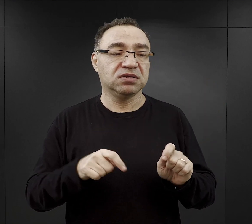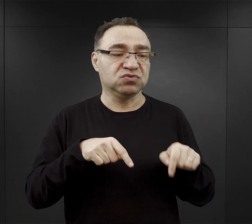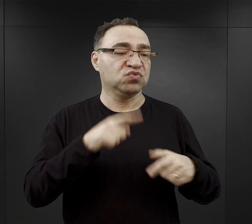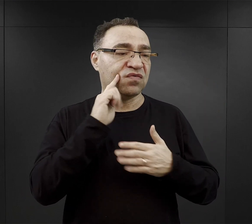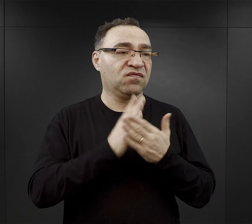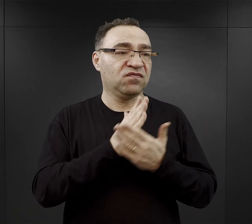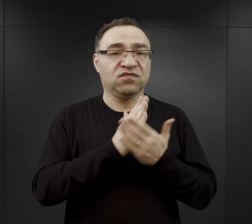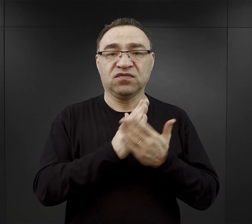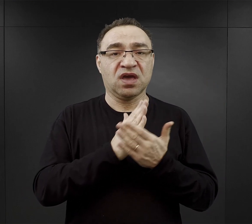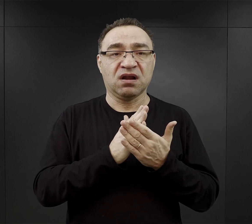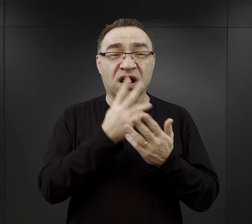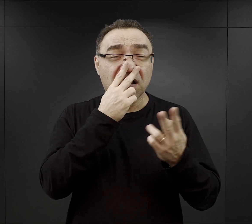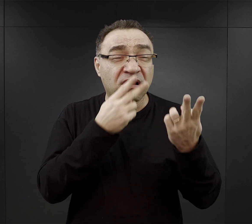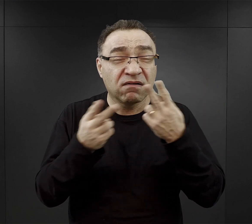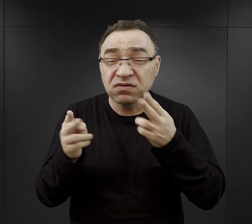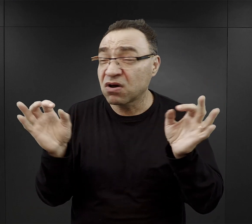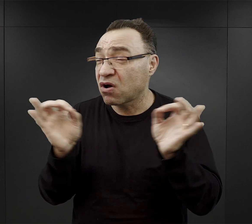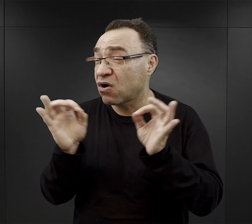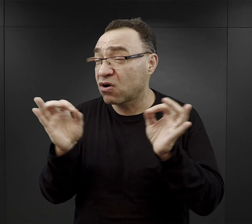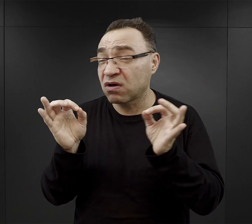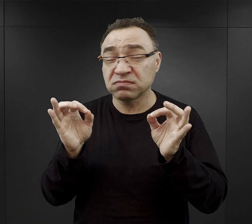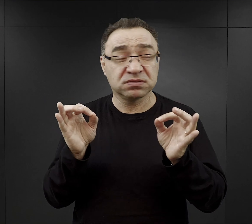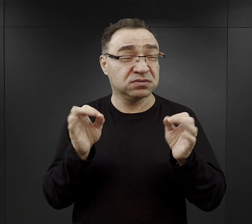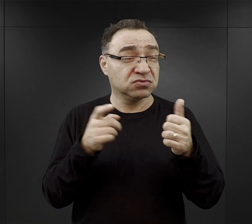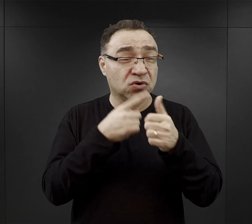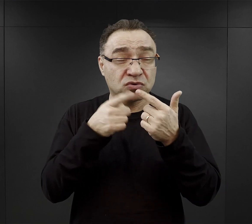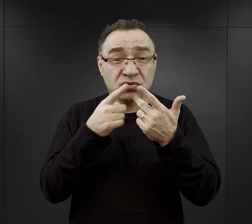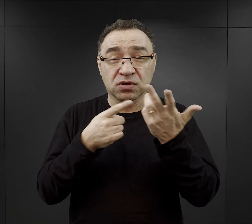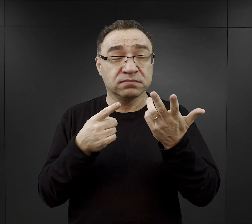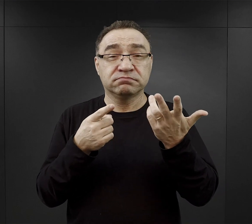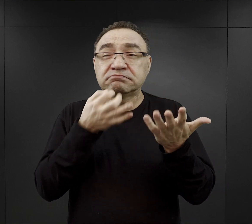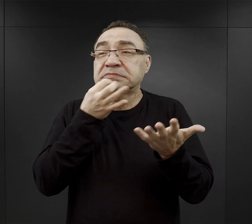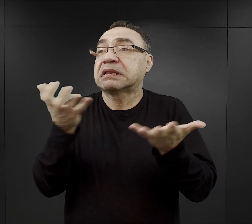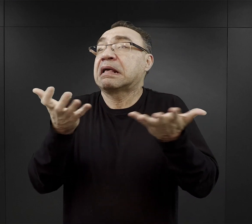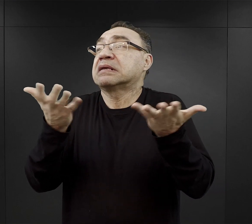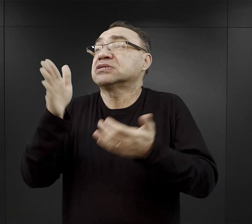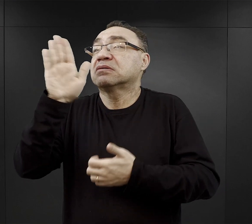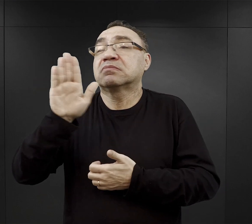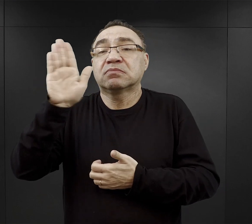ale z drugiej strony widząc to wszystko, co się dzieje zadawali pytanie - gdzie jest Bóg? -